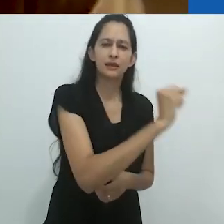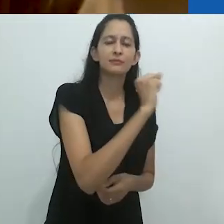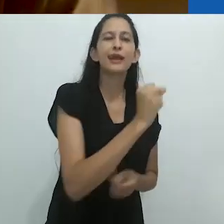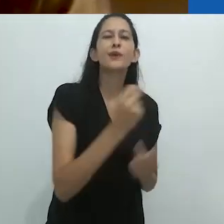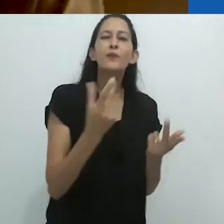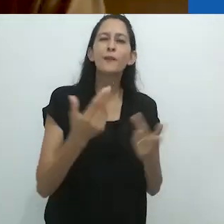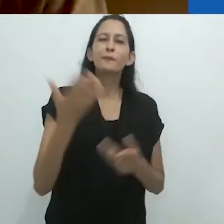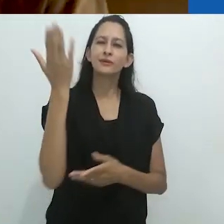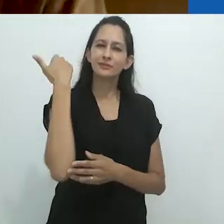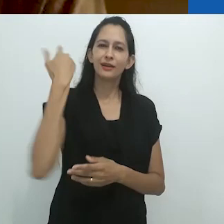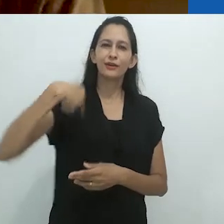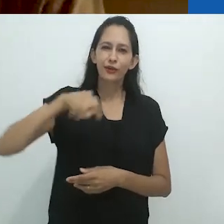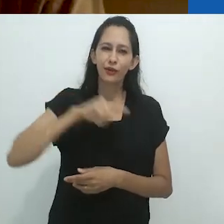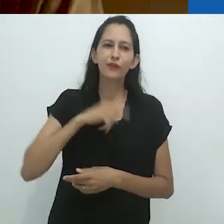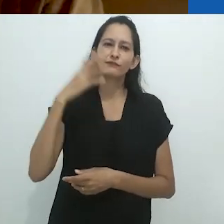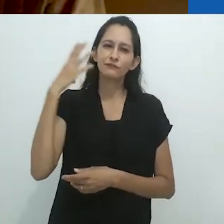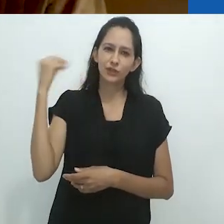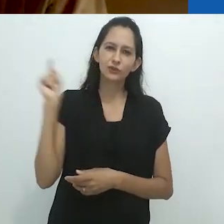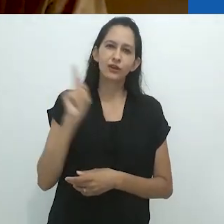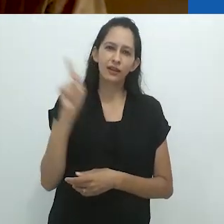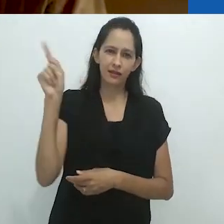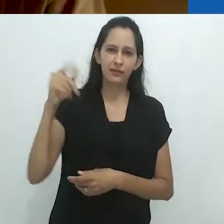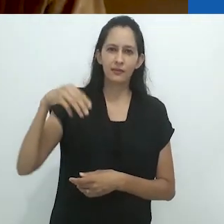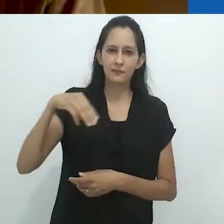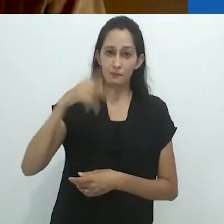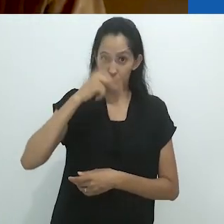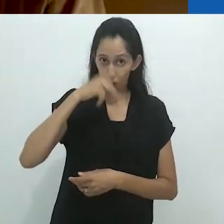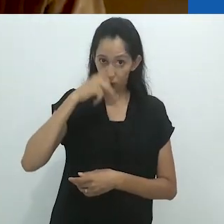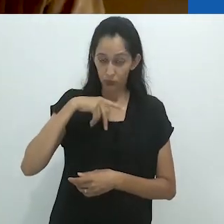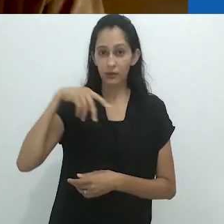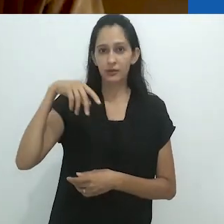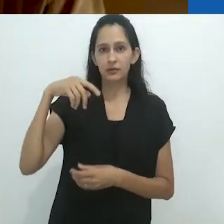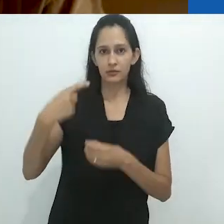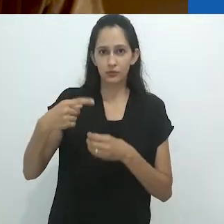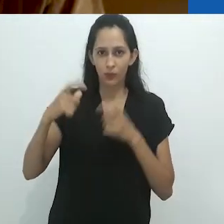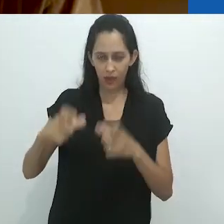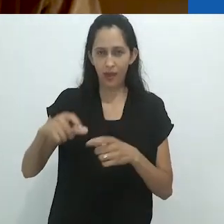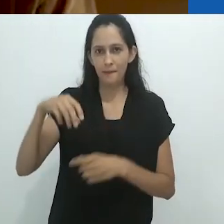em nossa viagem para Machu Picchu, no Peru,